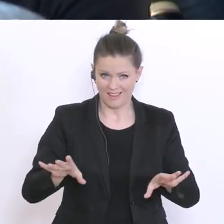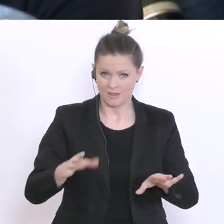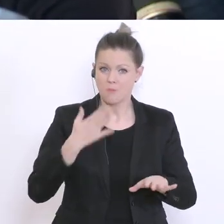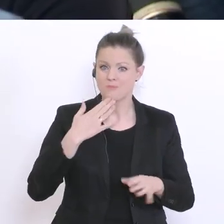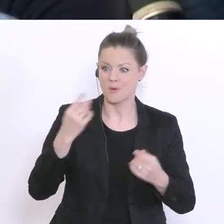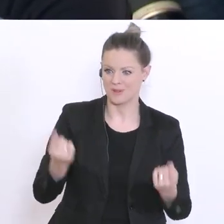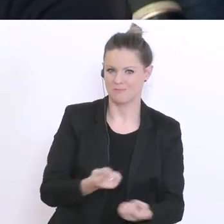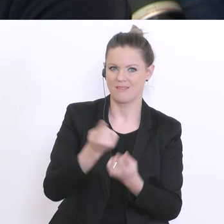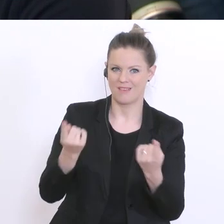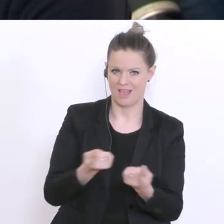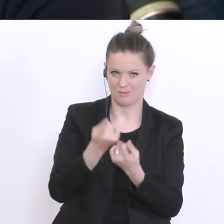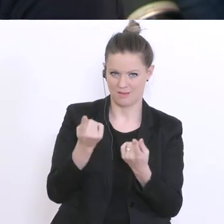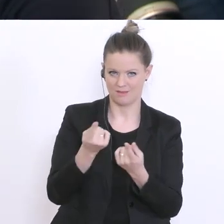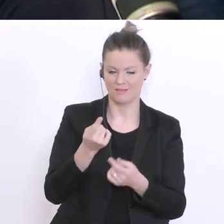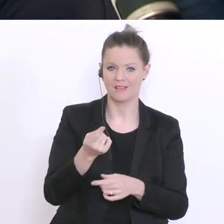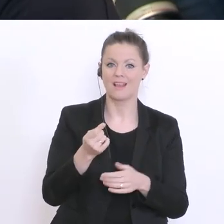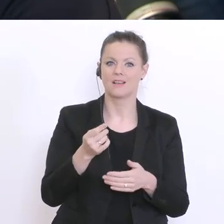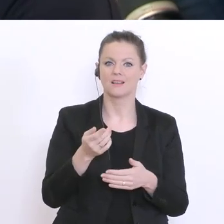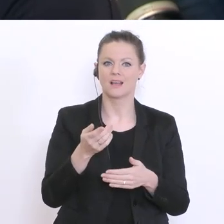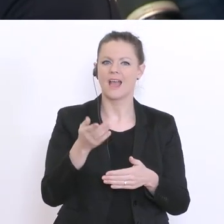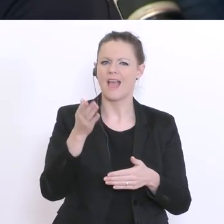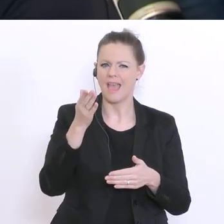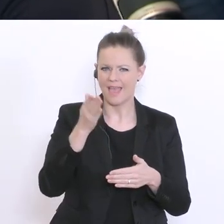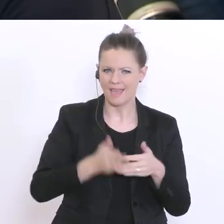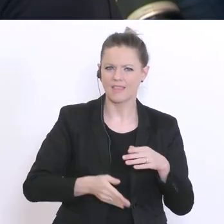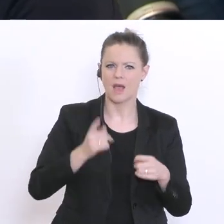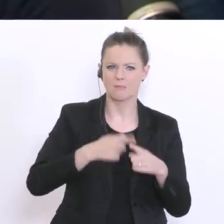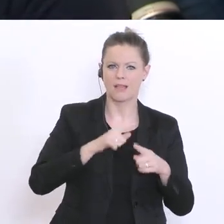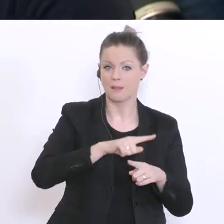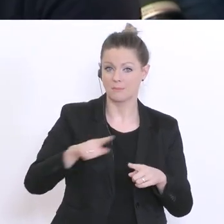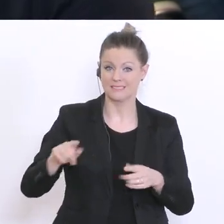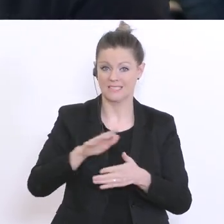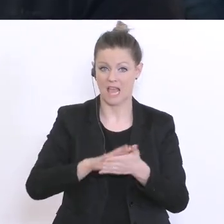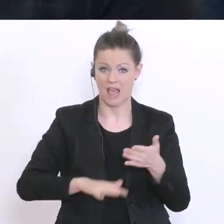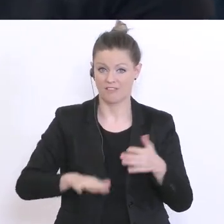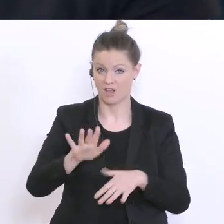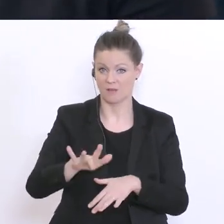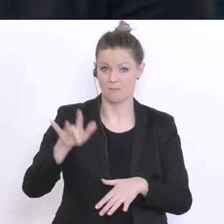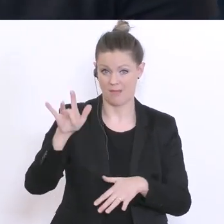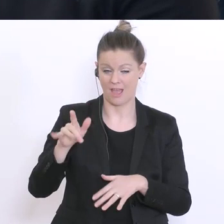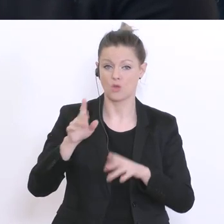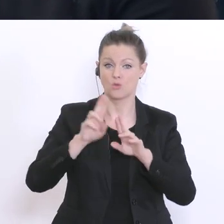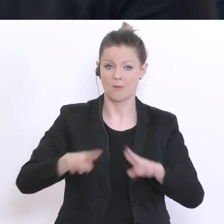mit Ende April bis Anfang Mai. Soll diese Frist verschoben werden oder wie ist hier die Regelung?